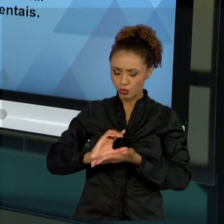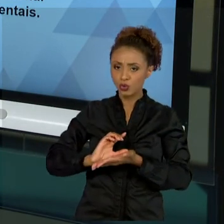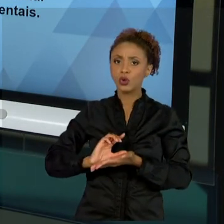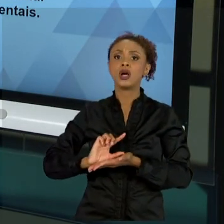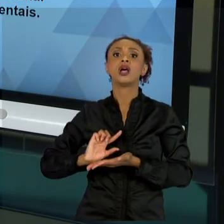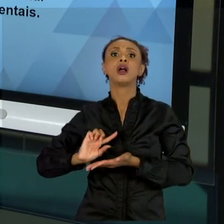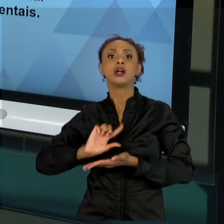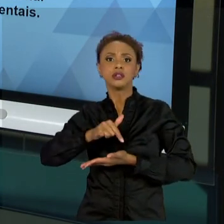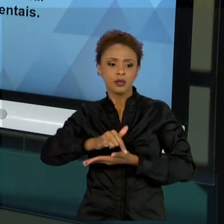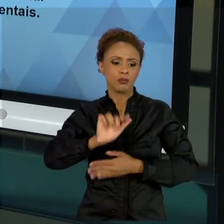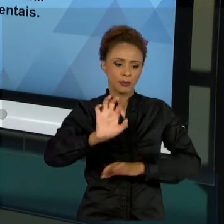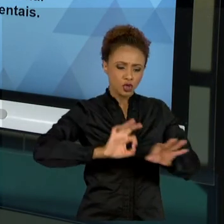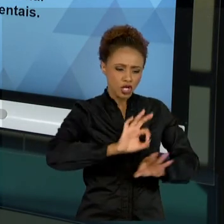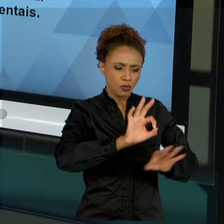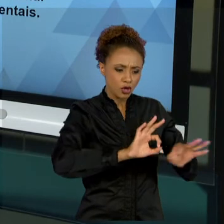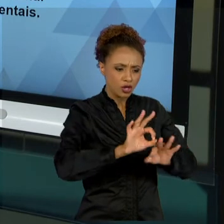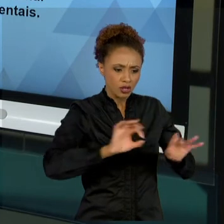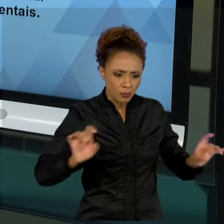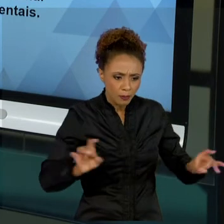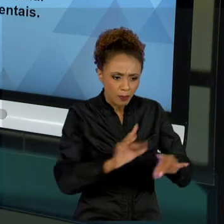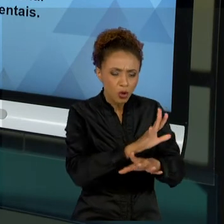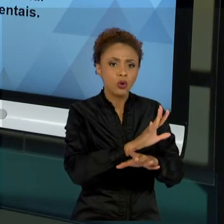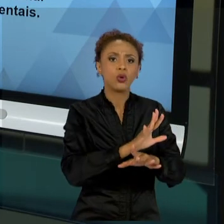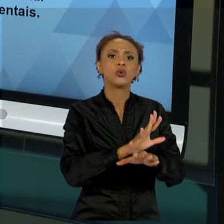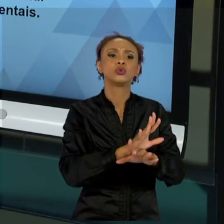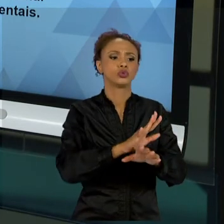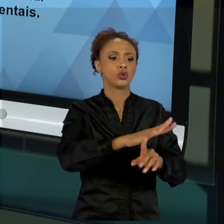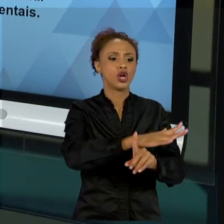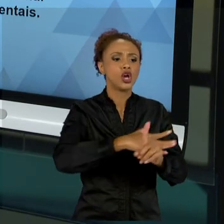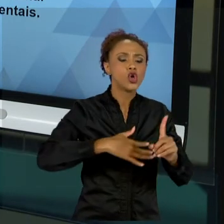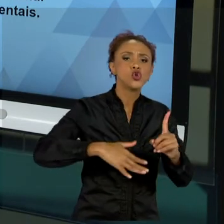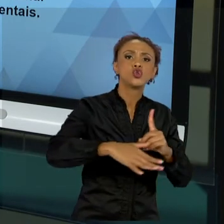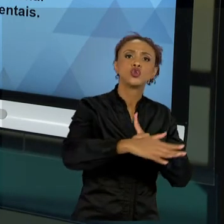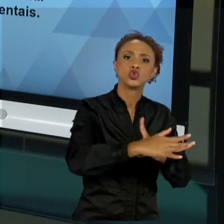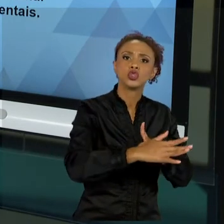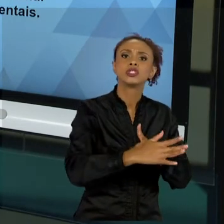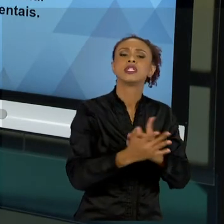O MEU PROJETO. E TAMBÉM FALAMOS UM POUCO SOBRE A